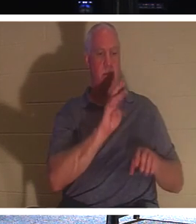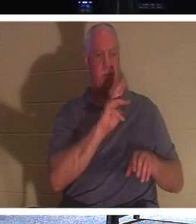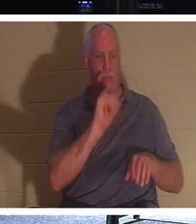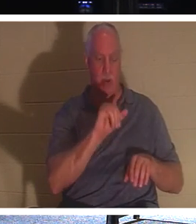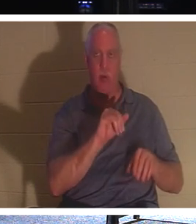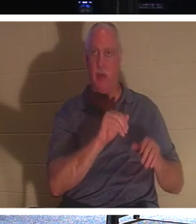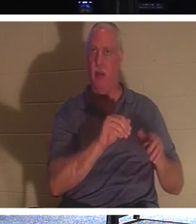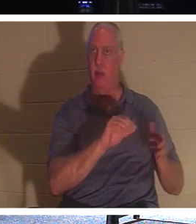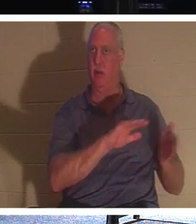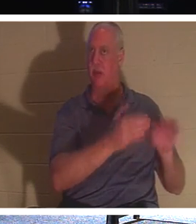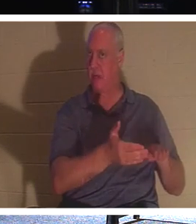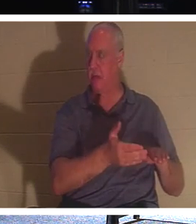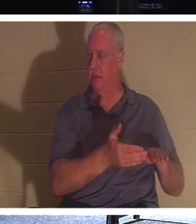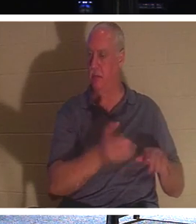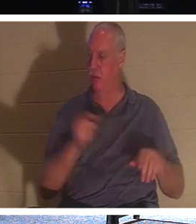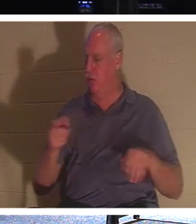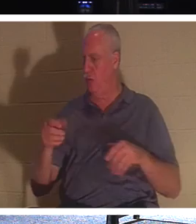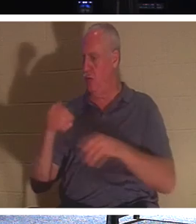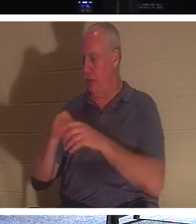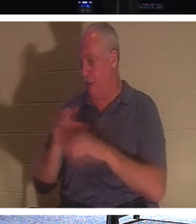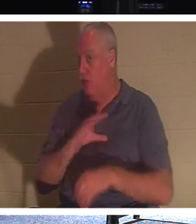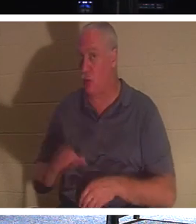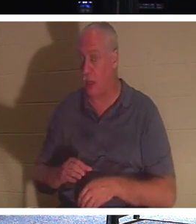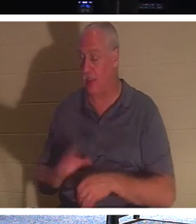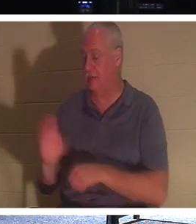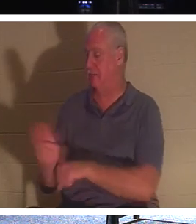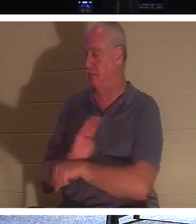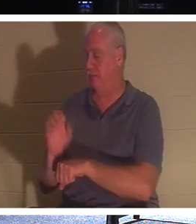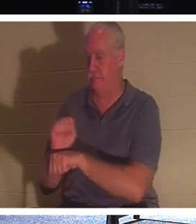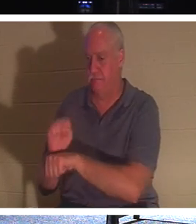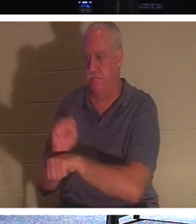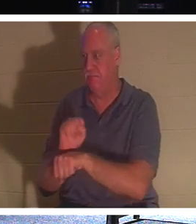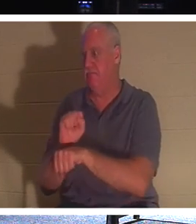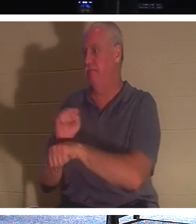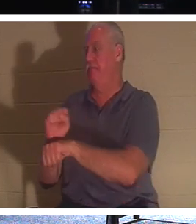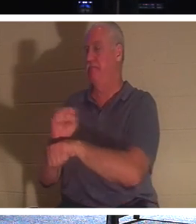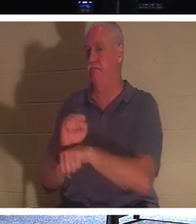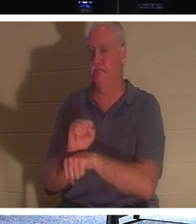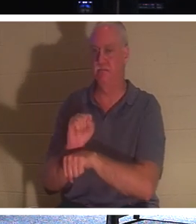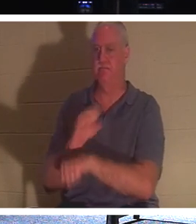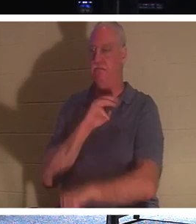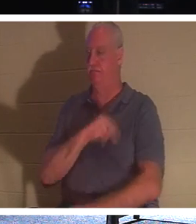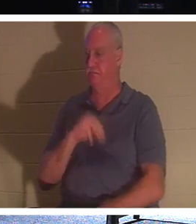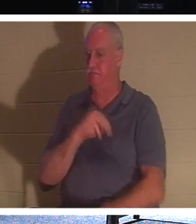、 なぜなら私たちはここで 人生について 話しているからです 。